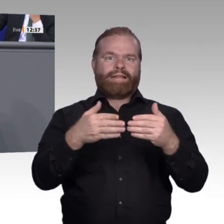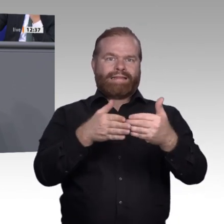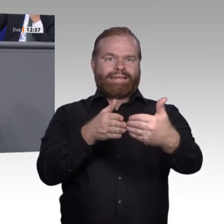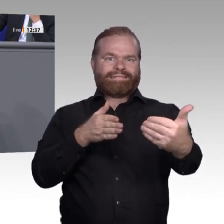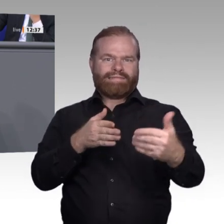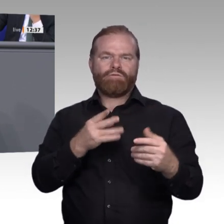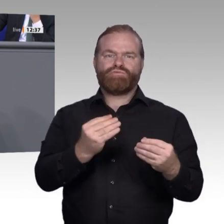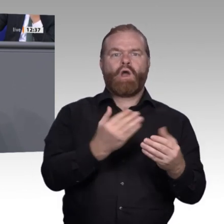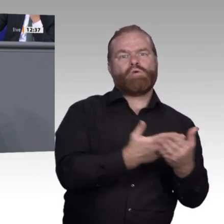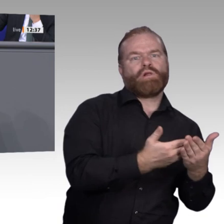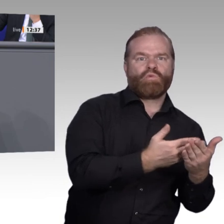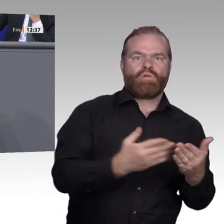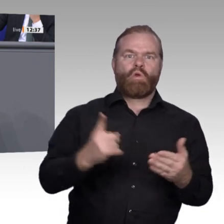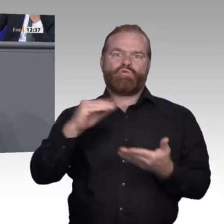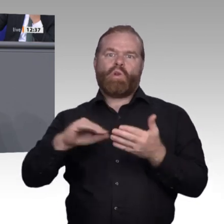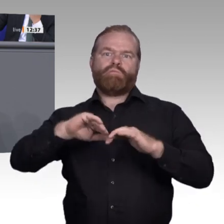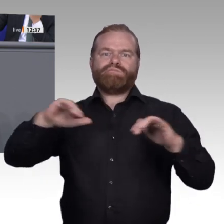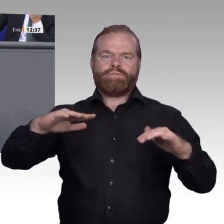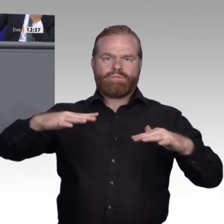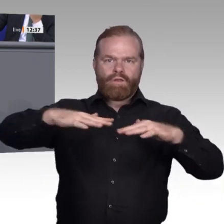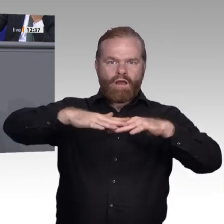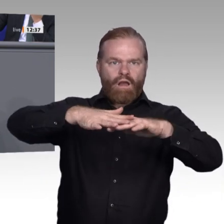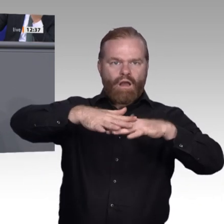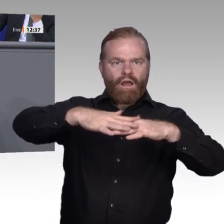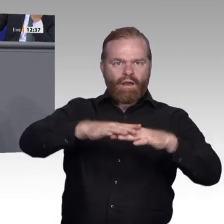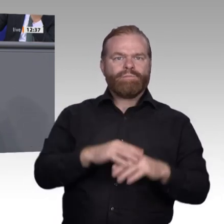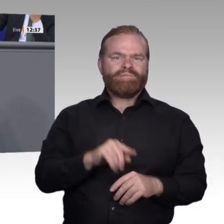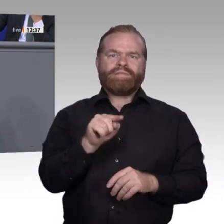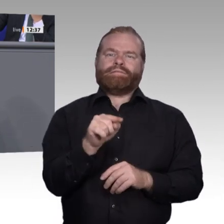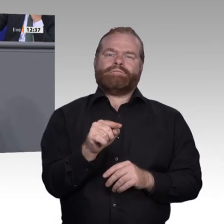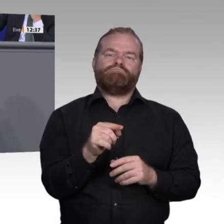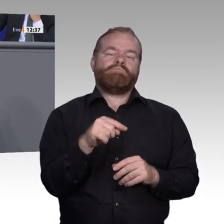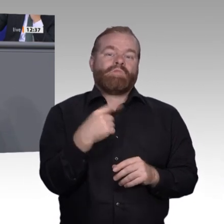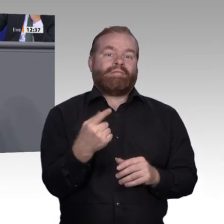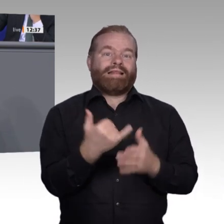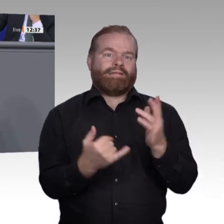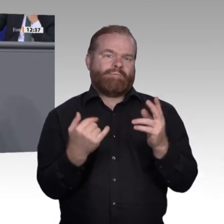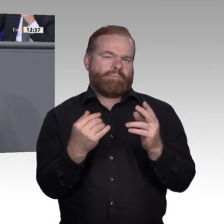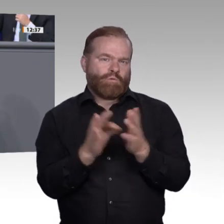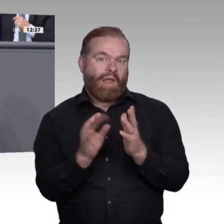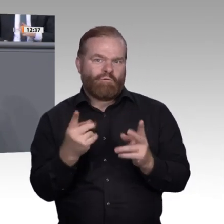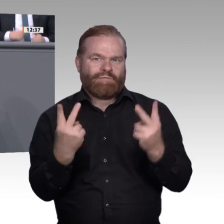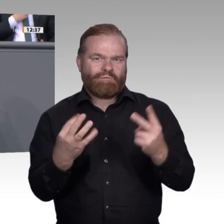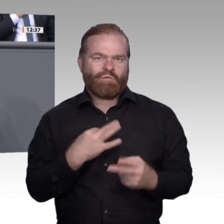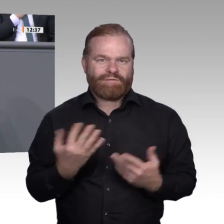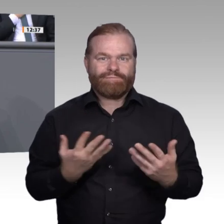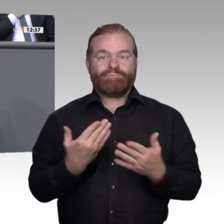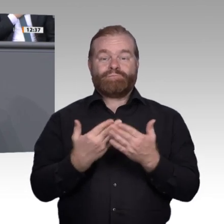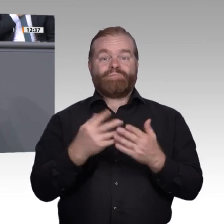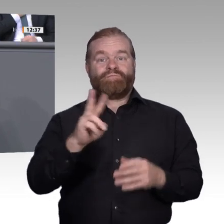von einem Möchte. Auf diese Art und Weise sollten wir dafür sorgen, dass zukünftig diejenigen, die Mauern bauen, diese eingerissen bekommen und wir daraus Windmühlen bauen.